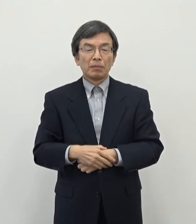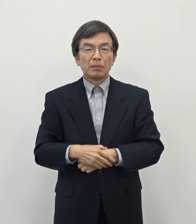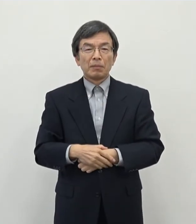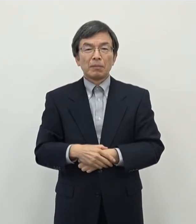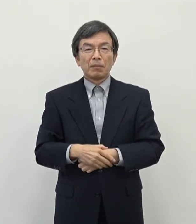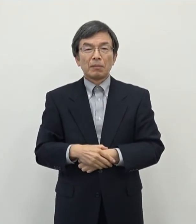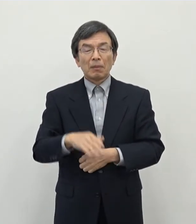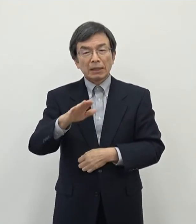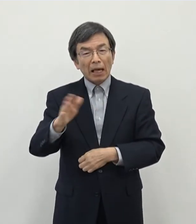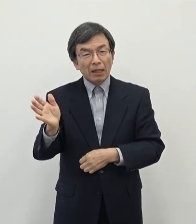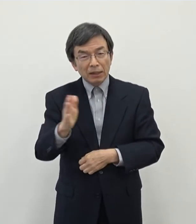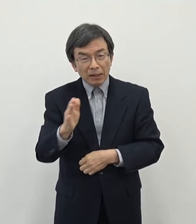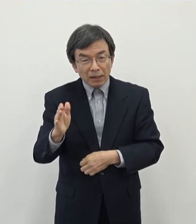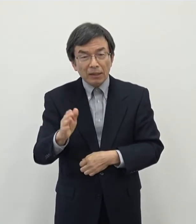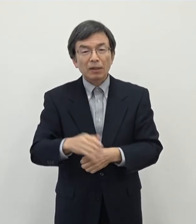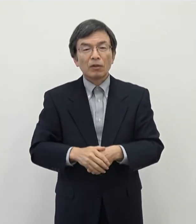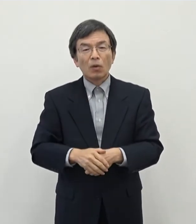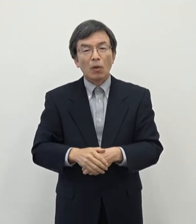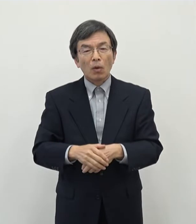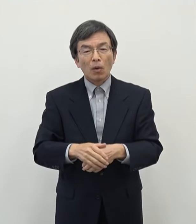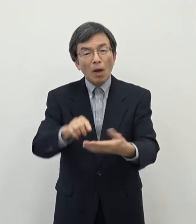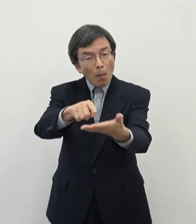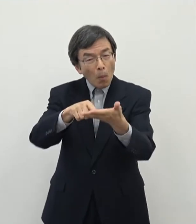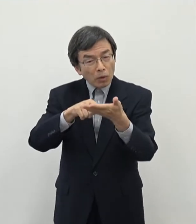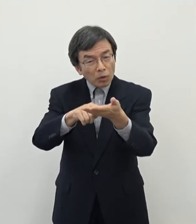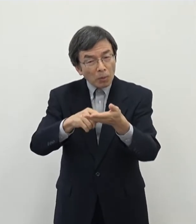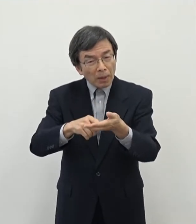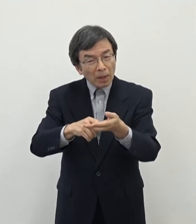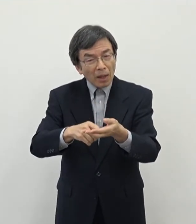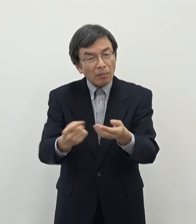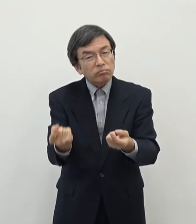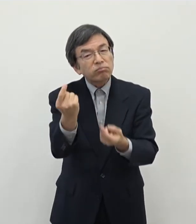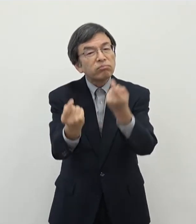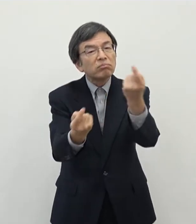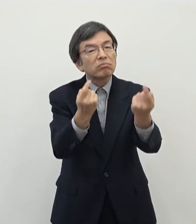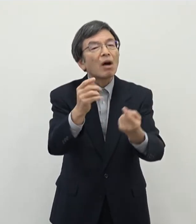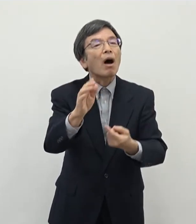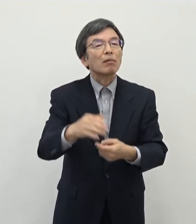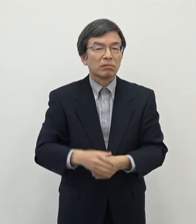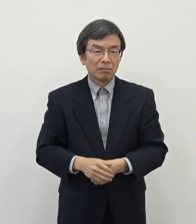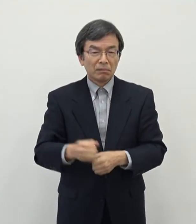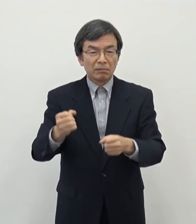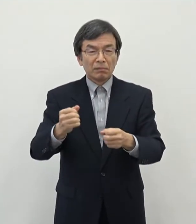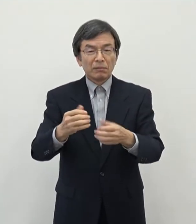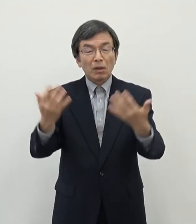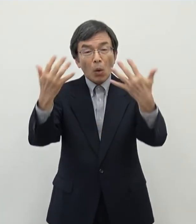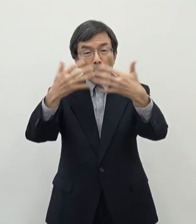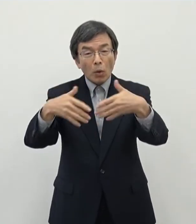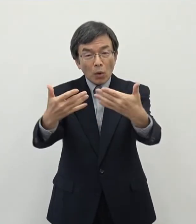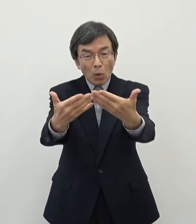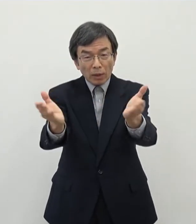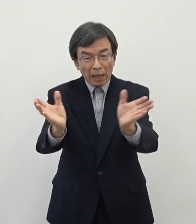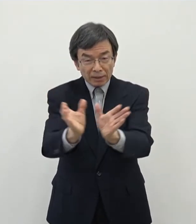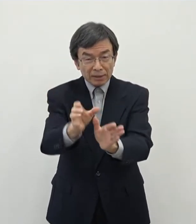最近そういう動きが出てきておりますので工業団地作られた造成され た 事業者さんに聞いてもですね